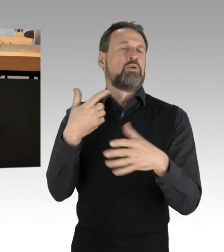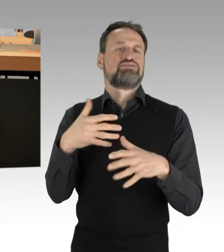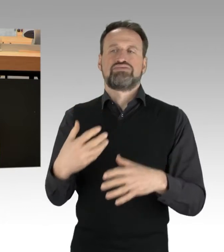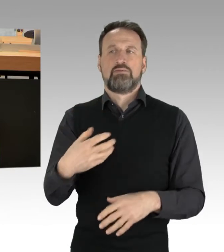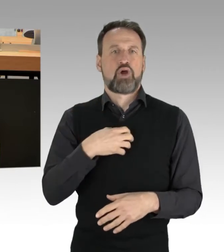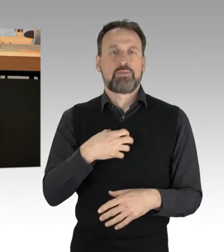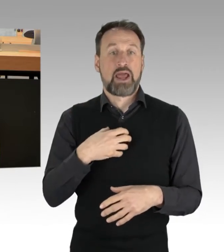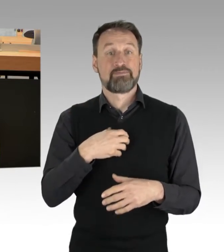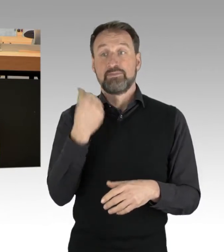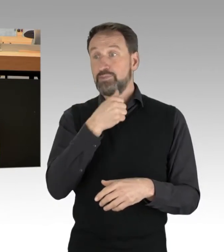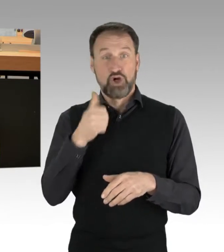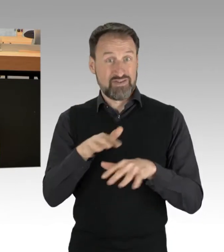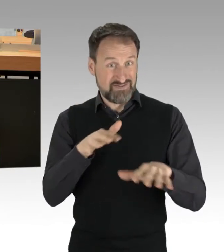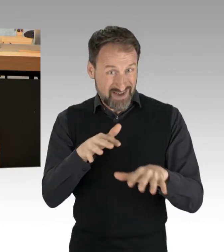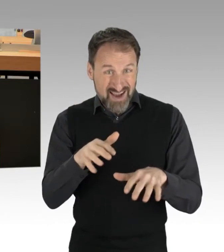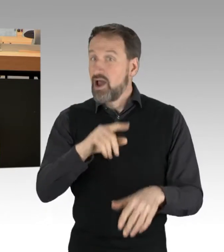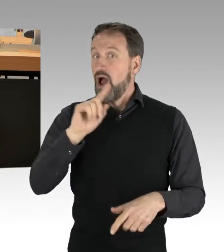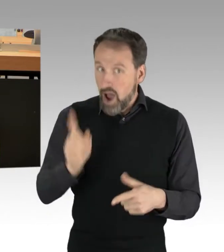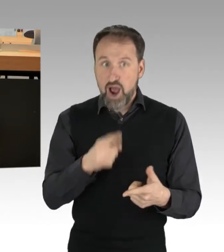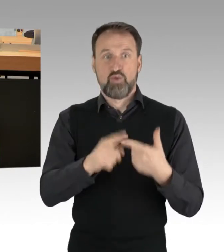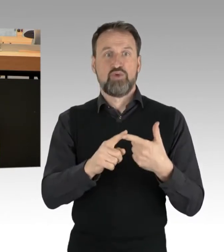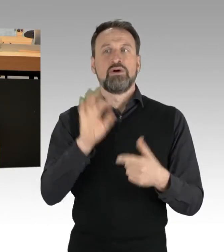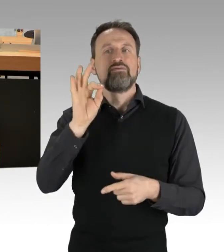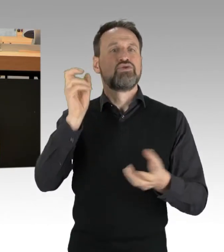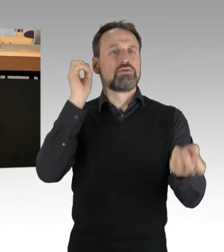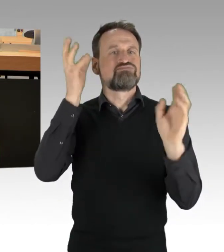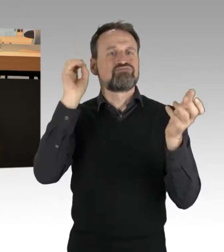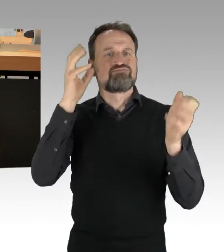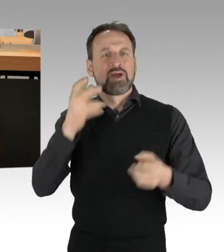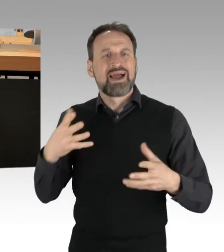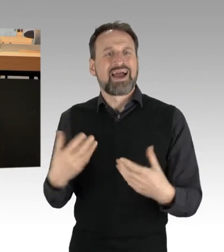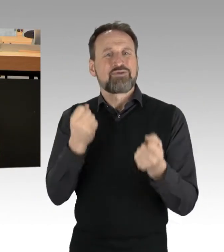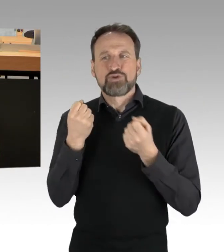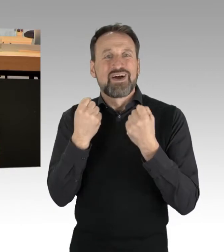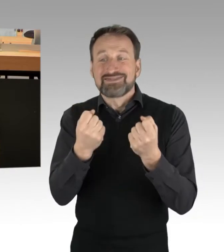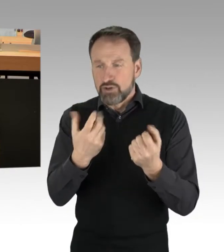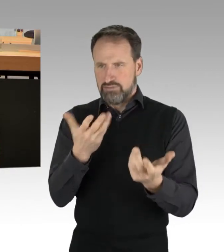sondern führte auch für Rettungsfahrzeuge zu längeren Zufahrtswegen. So weit die nüchterne Betrachtung.